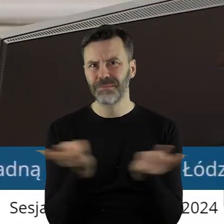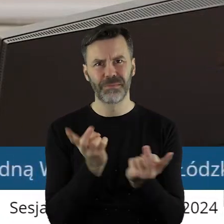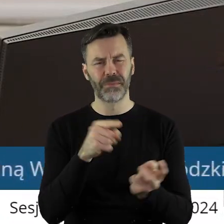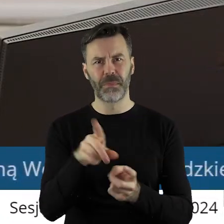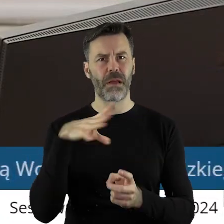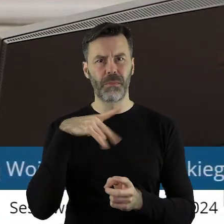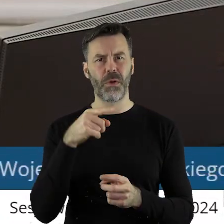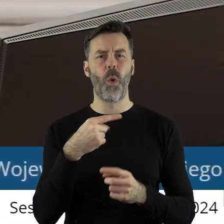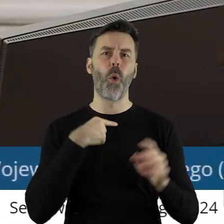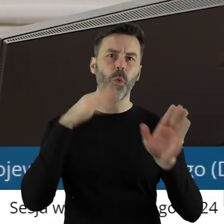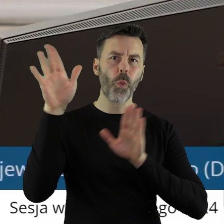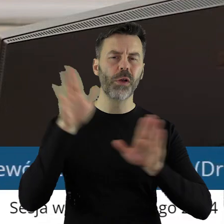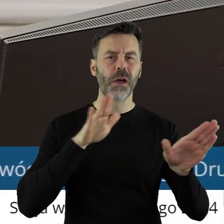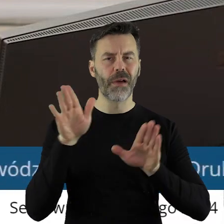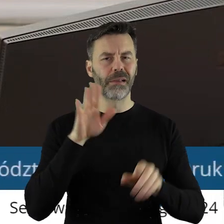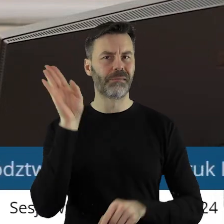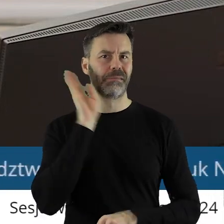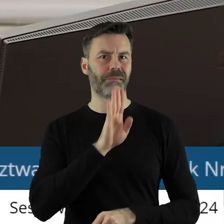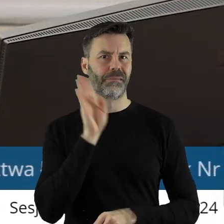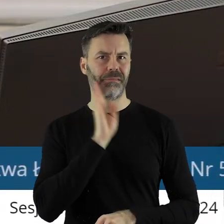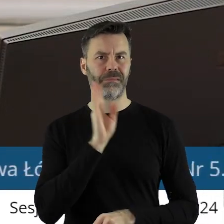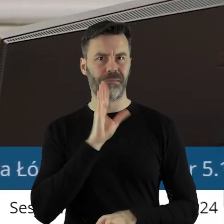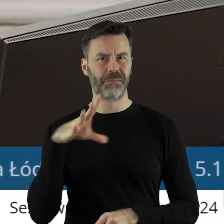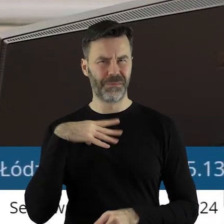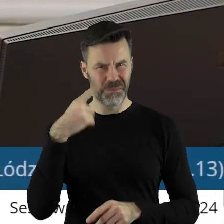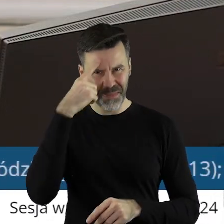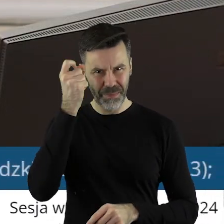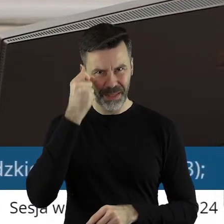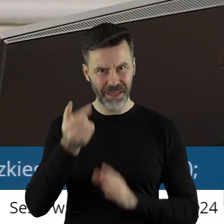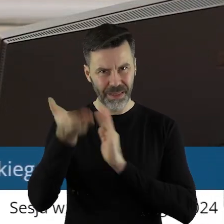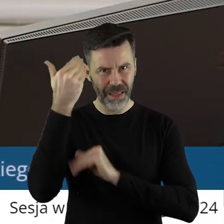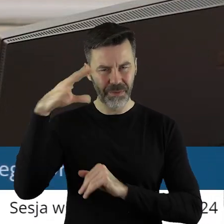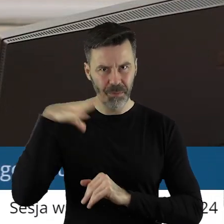politycznych, zagłosowali właśnie w ten sposób, o czym państwo radni pamiętają.